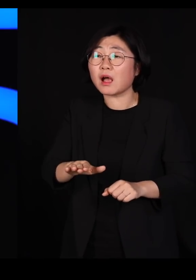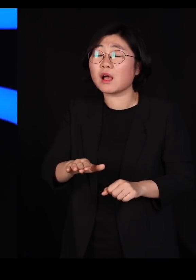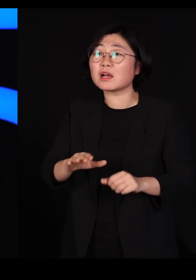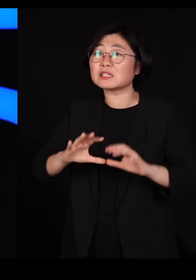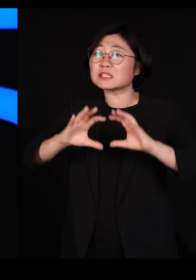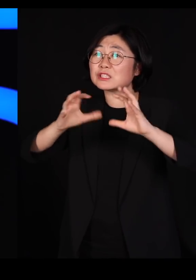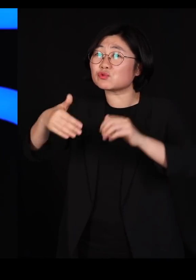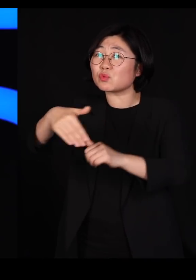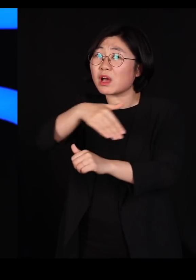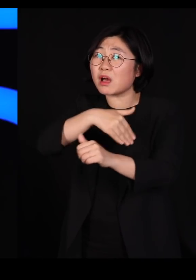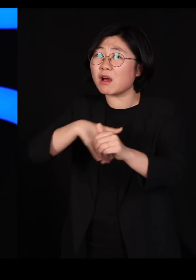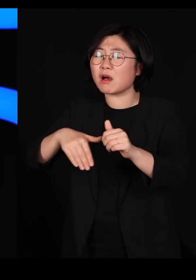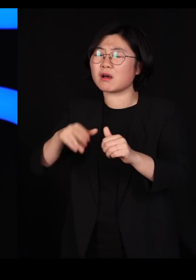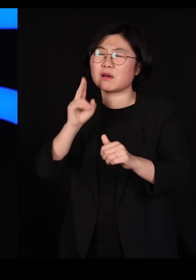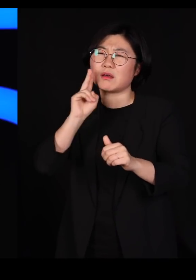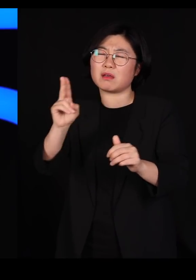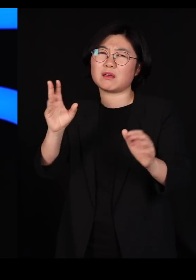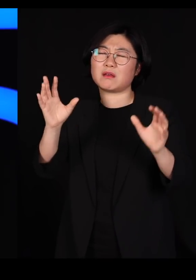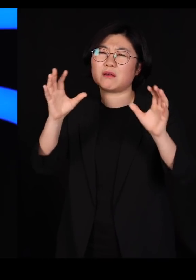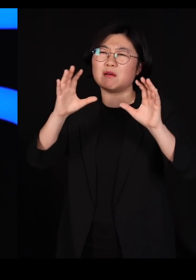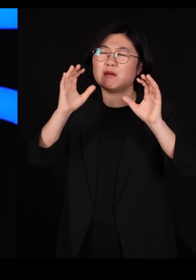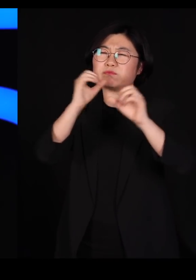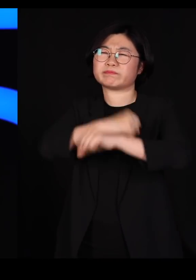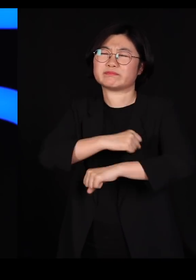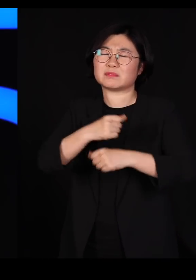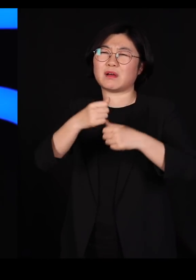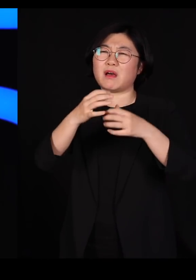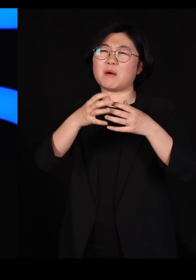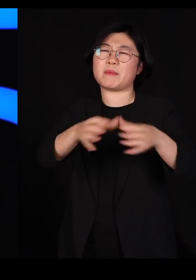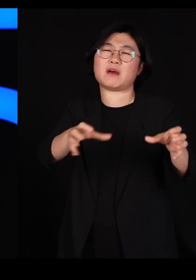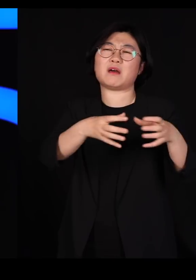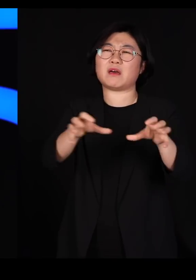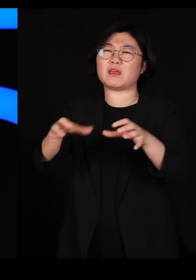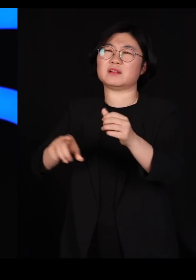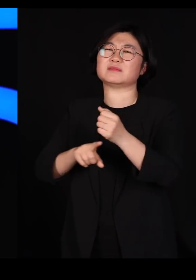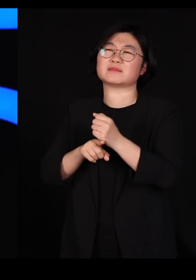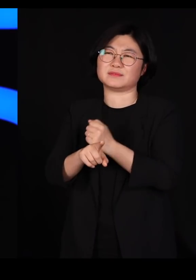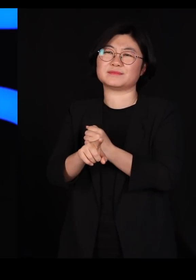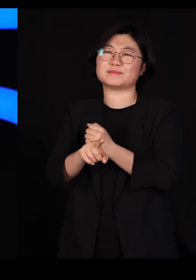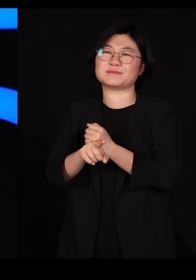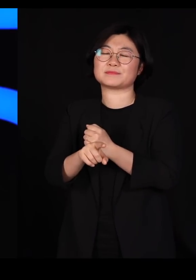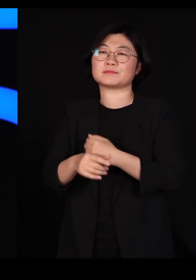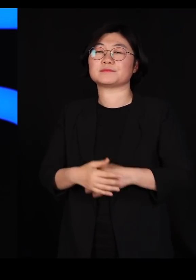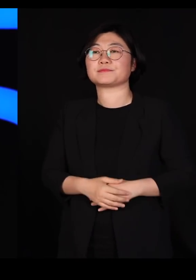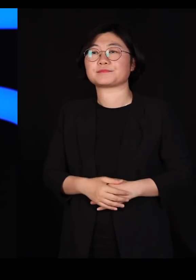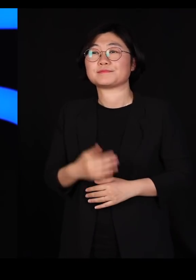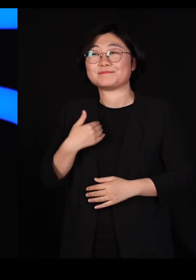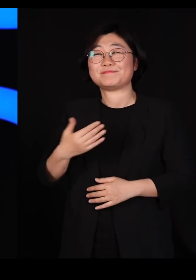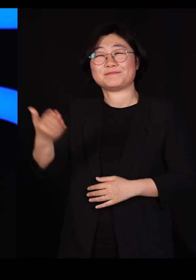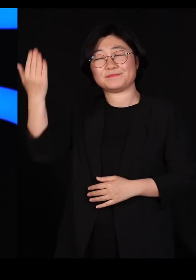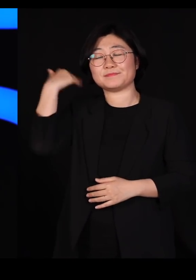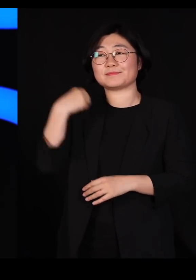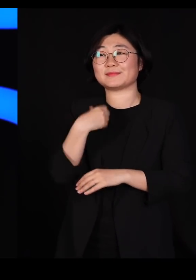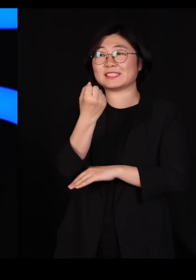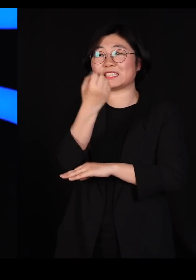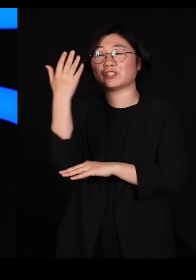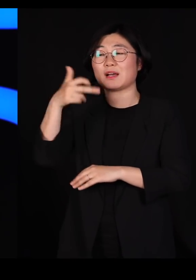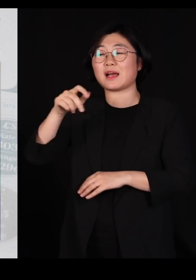엄청나게 파괴하게 됐다는 얘기입니다 저는 오래 전에 신문 칼럼에